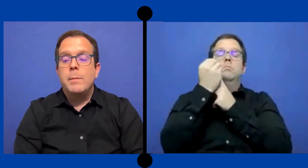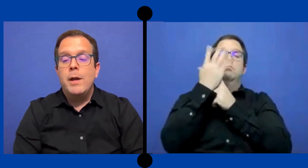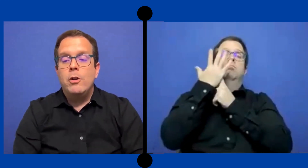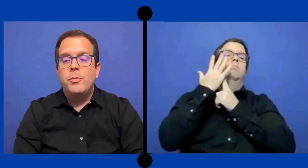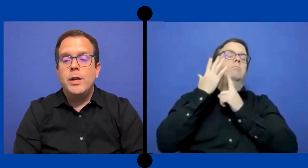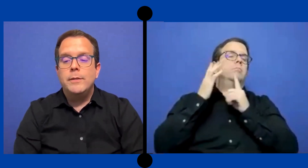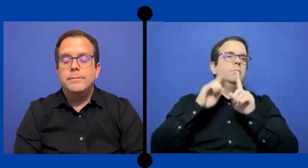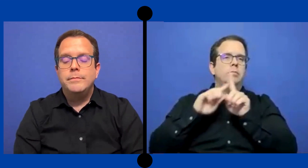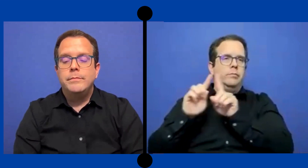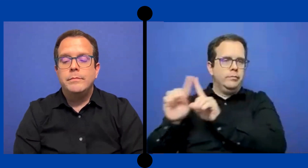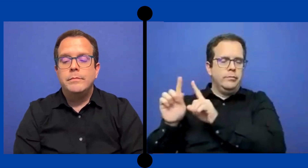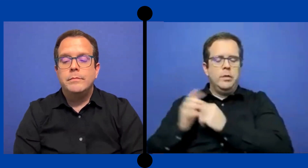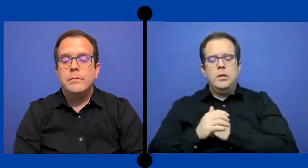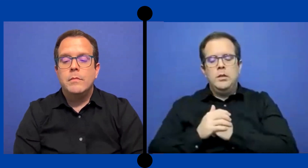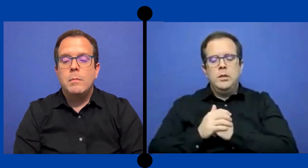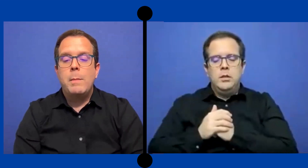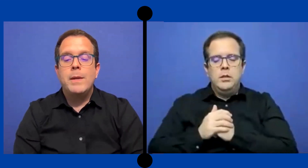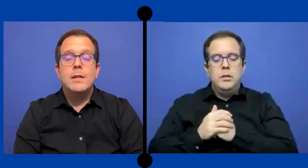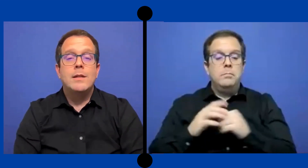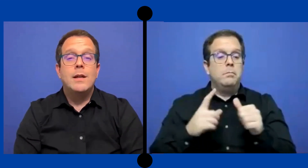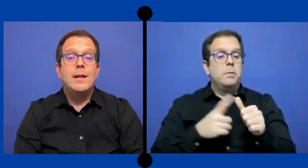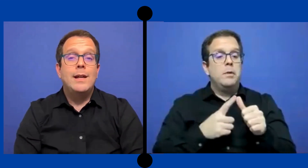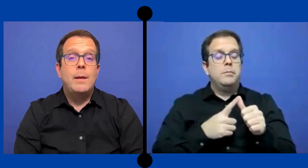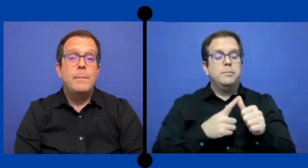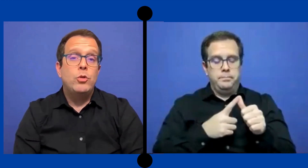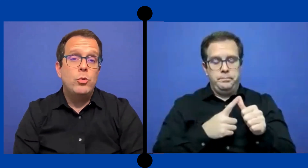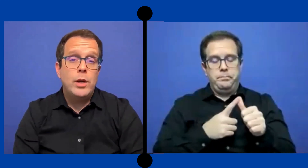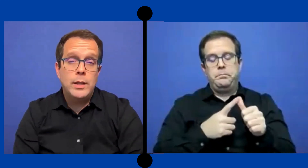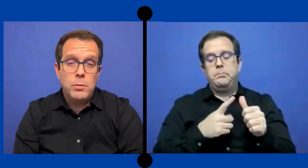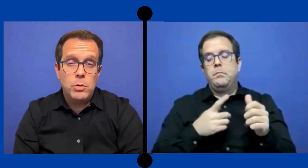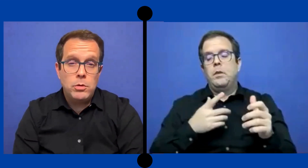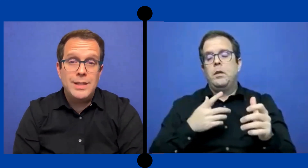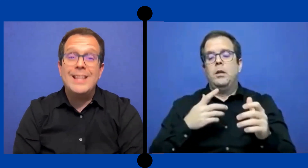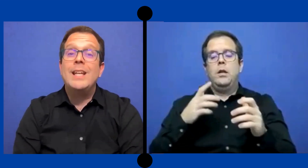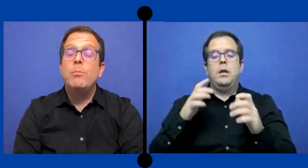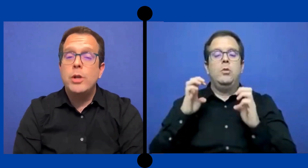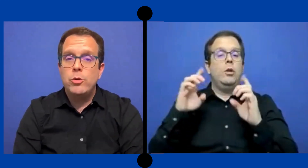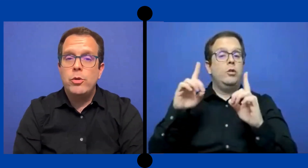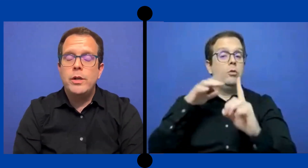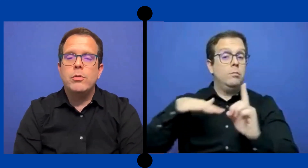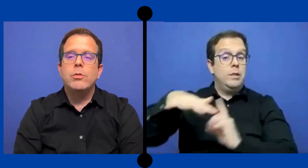Primero pues mi experencia en el ámbito educativo de Puerto Rico